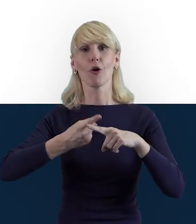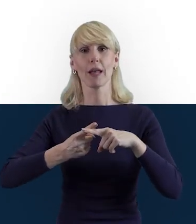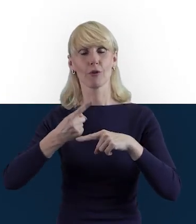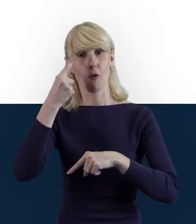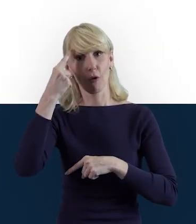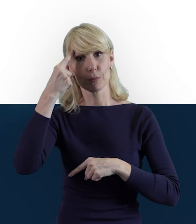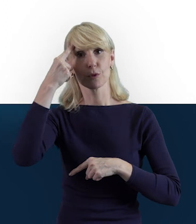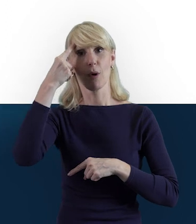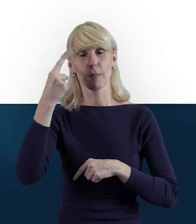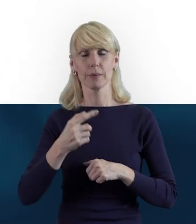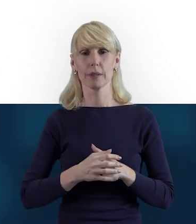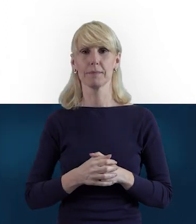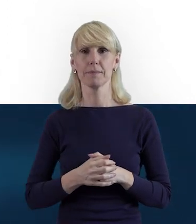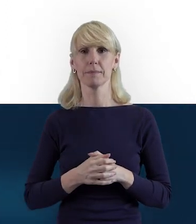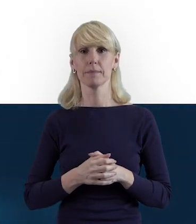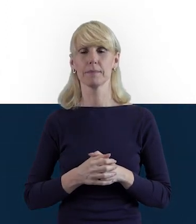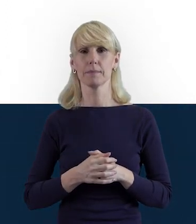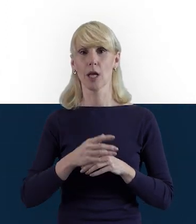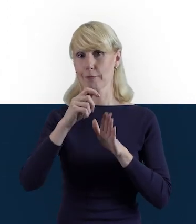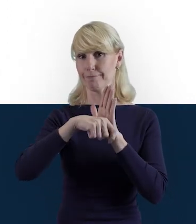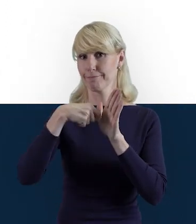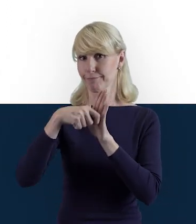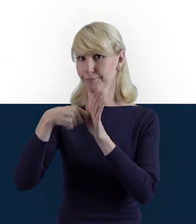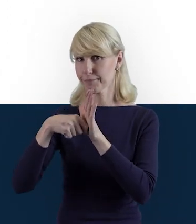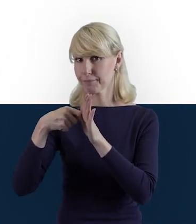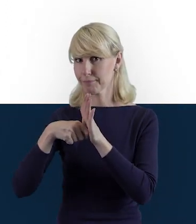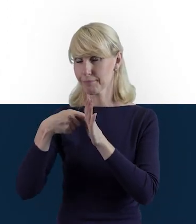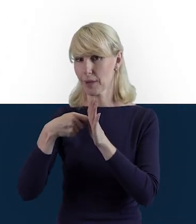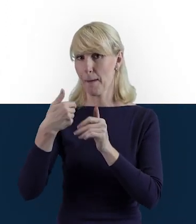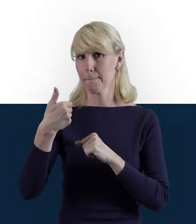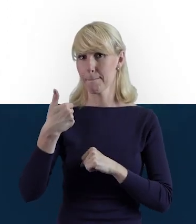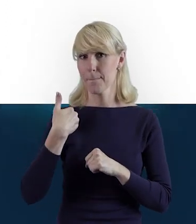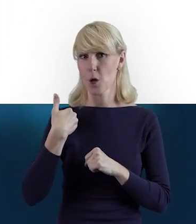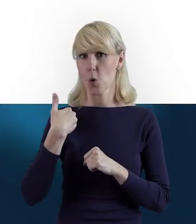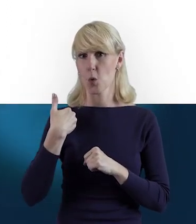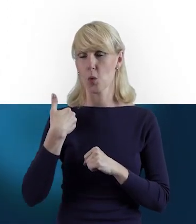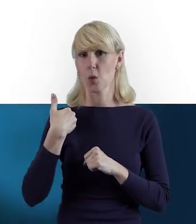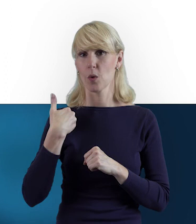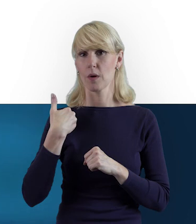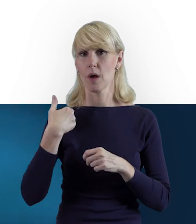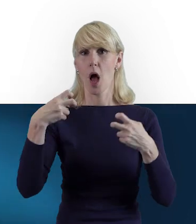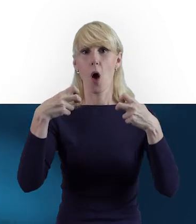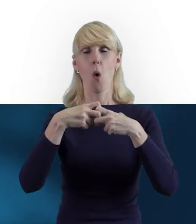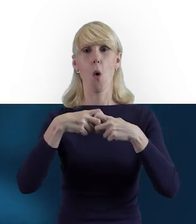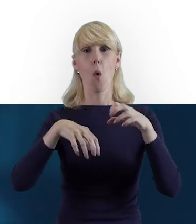że nagraliśmy specjalnie dla Państwa webinary, odcinki,